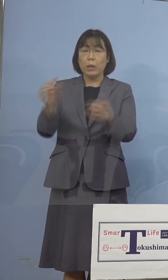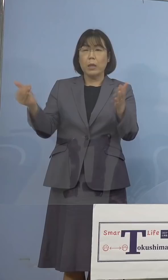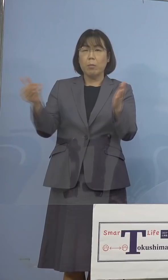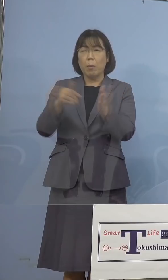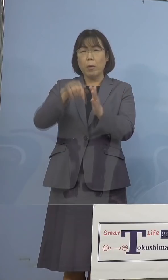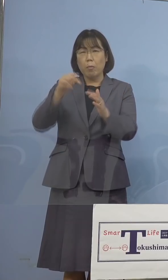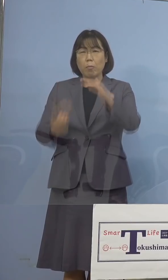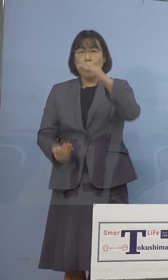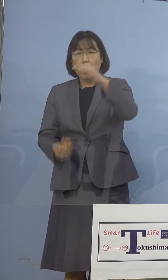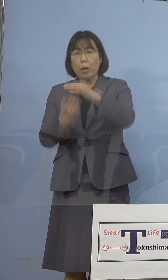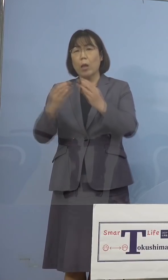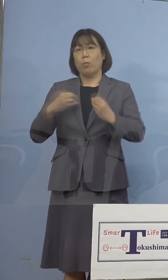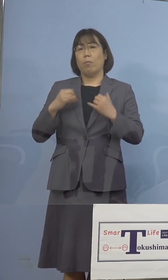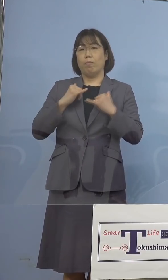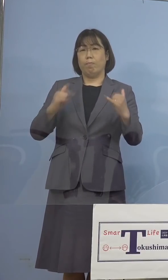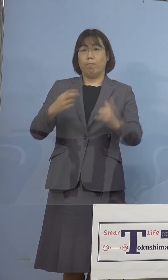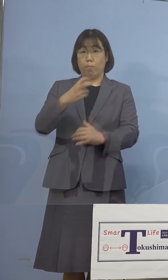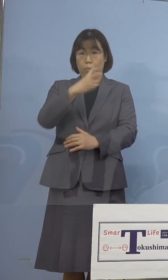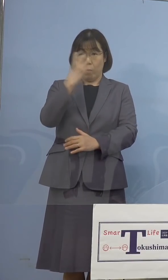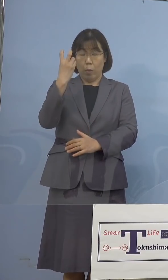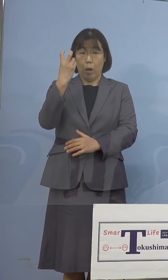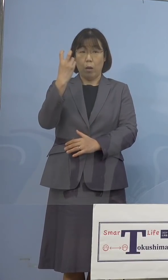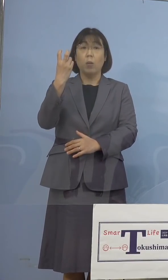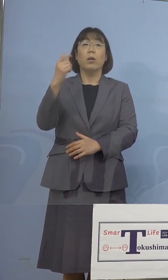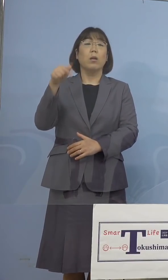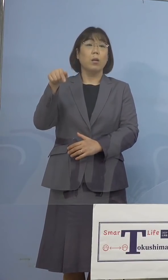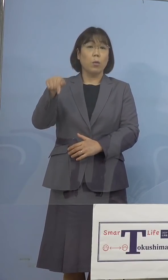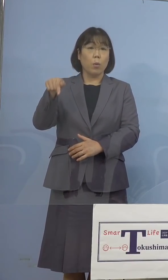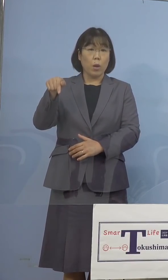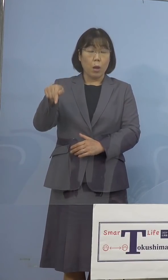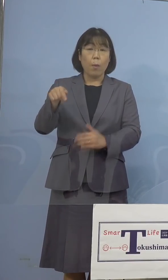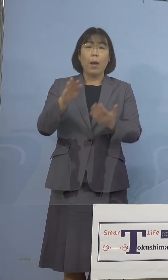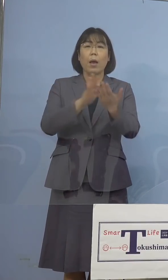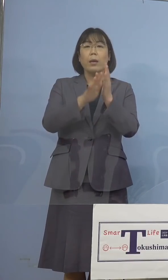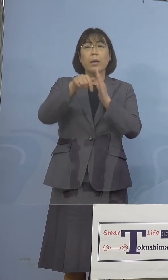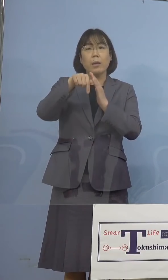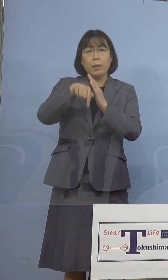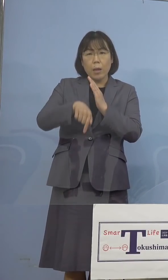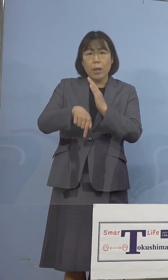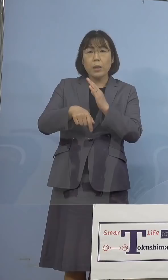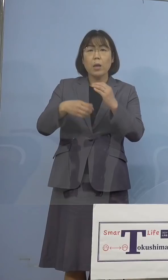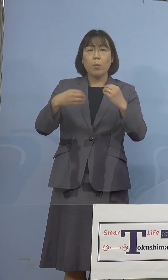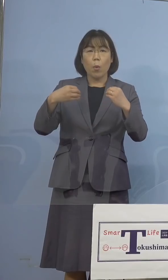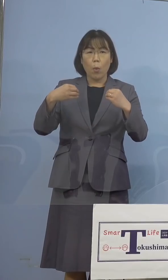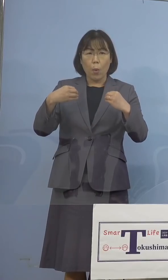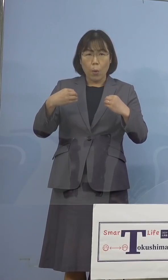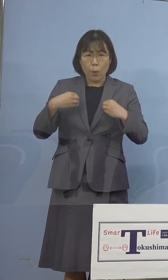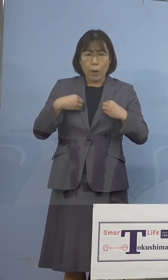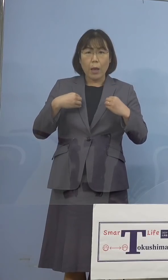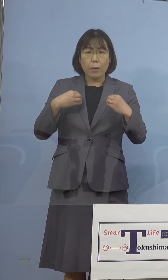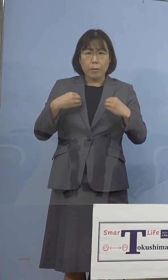ところでありました、こうしたことは 県内でも感染の主流となっている